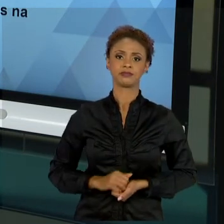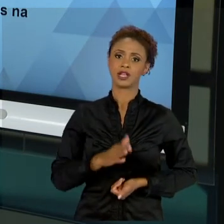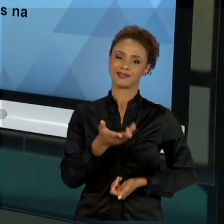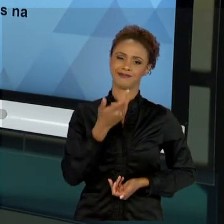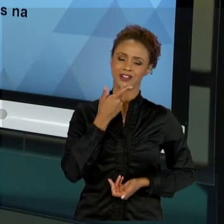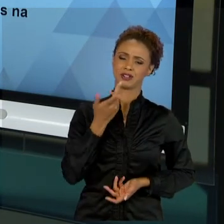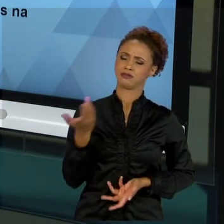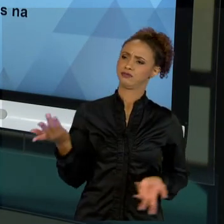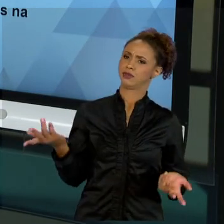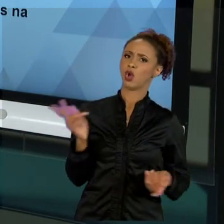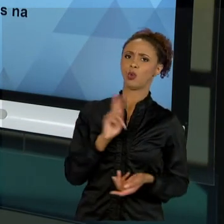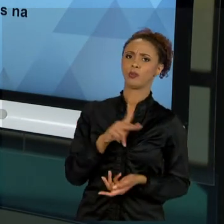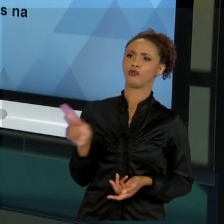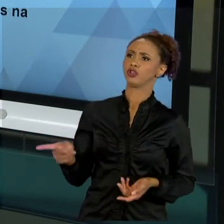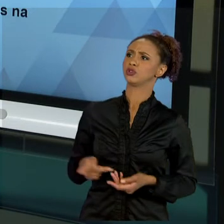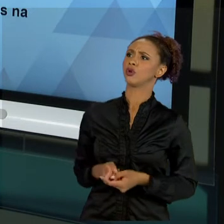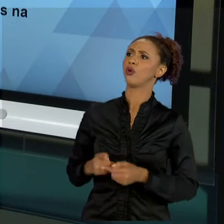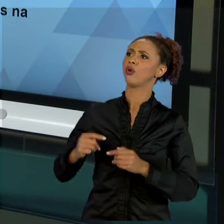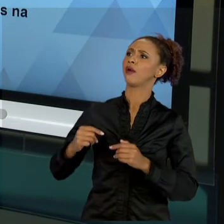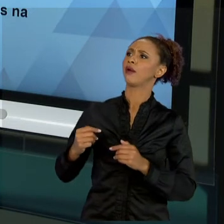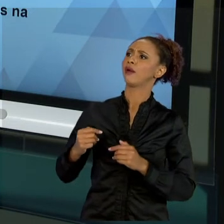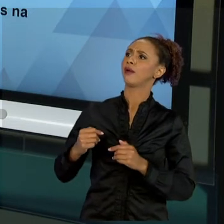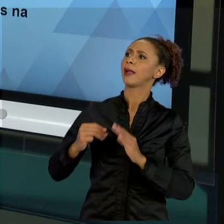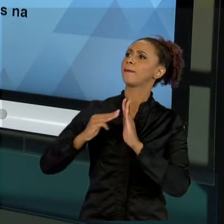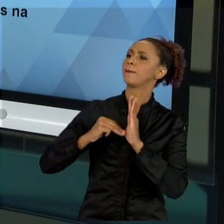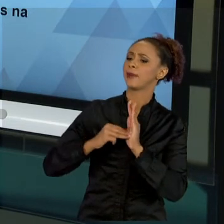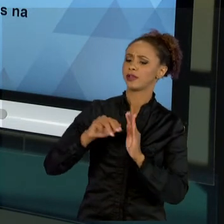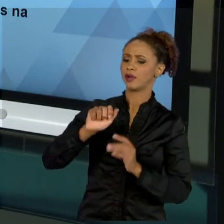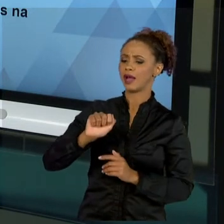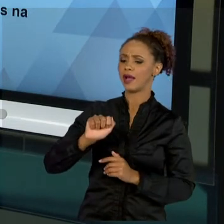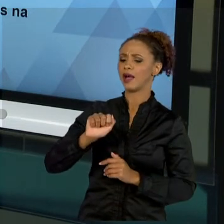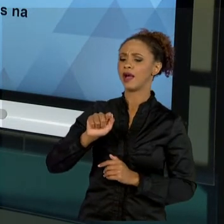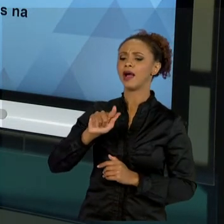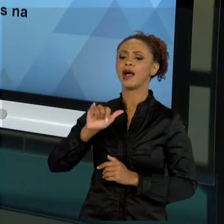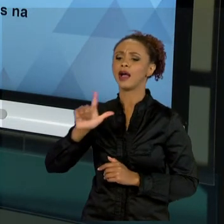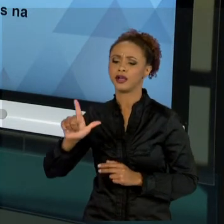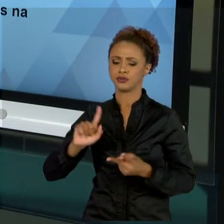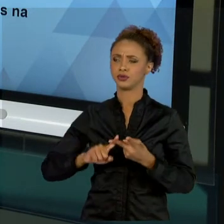MÉTODOS ÁGEIS, NÃO ABORDOU PRINCE". POXA, SE EU FOR ABORDADO TUDO DE PROJETOS, DE TODAS AS FORMAS